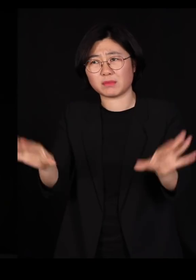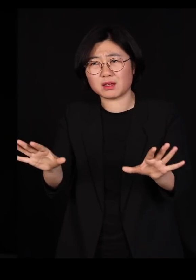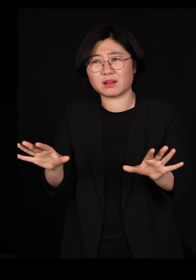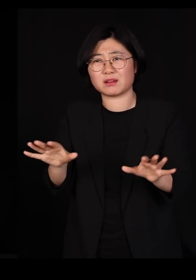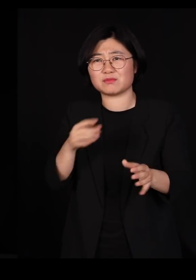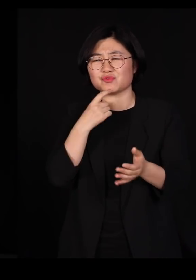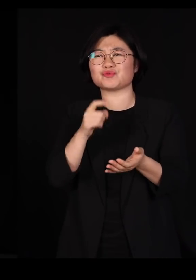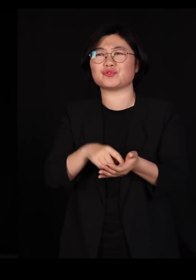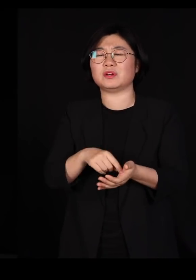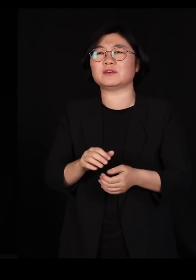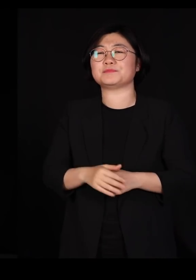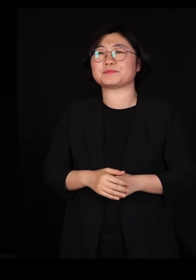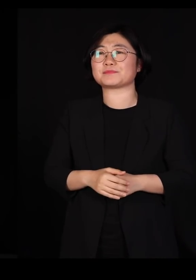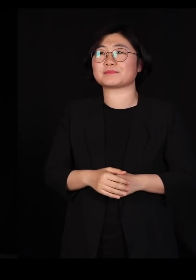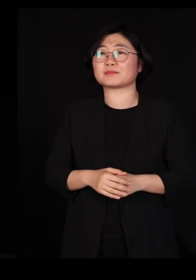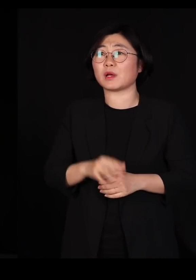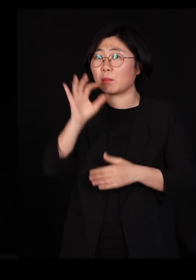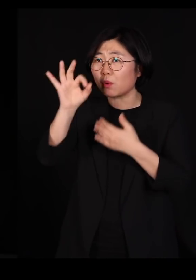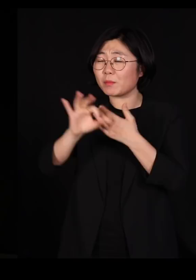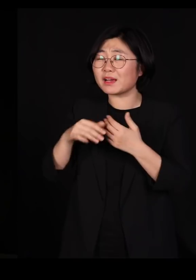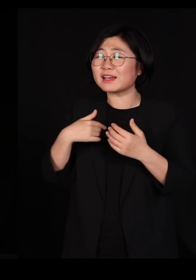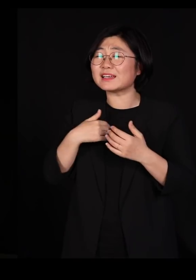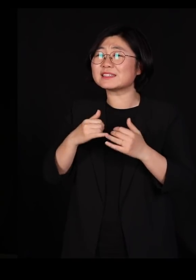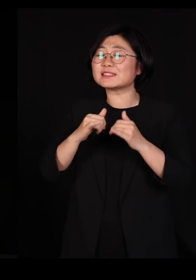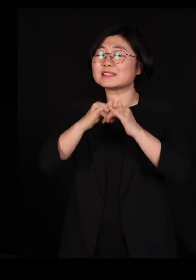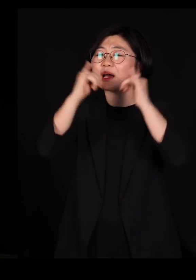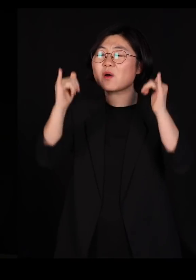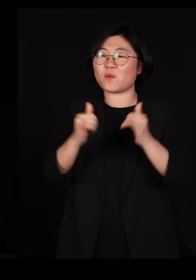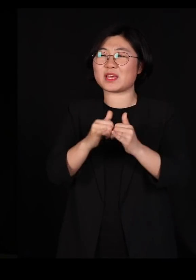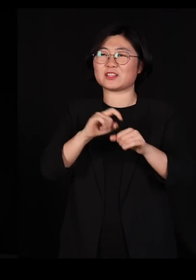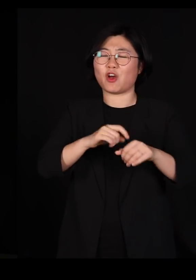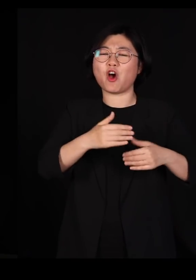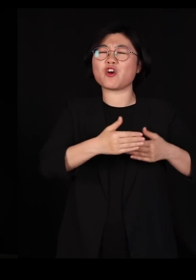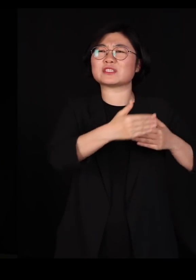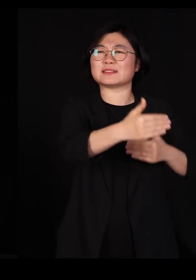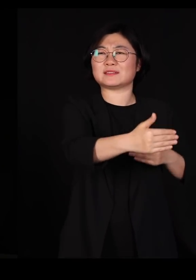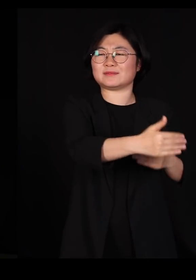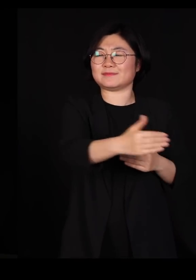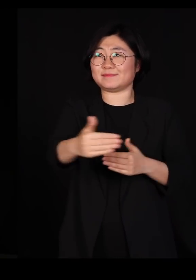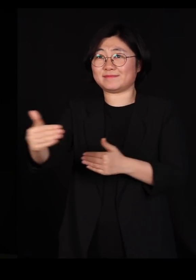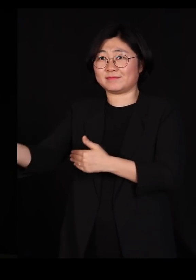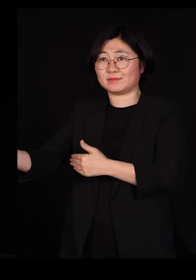우리가 이번에 사회적 거리두기를 참 잘 했는데요 그게 굉장히 좋은 방법입니다